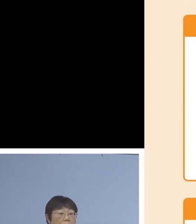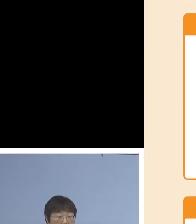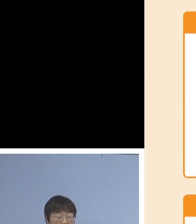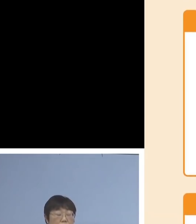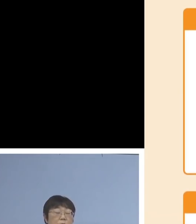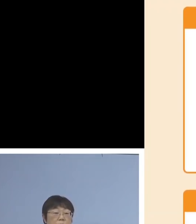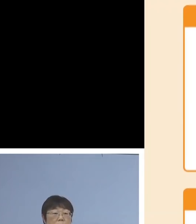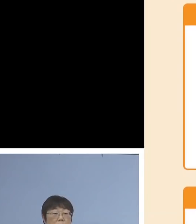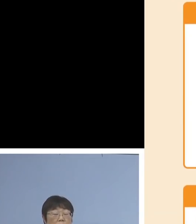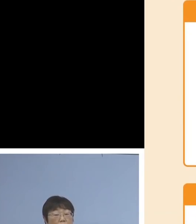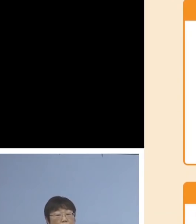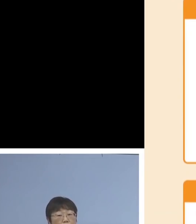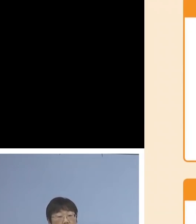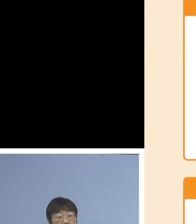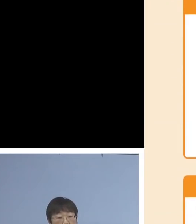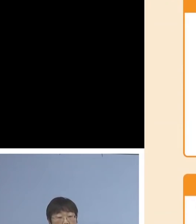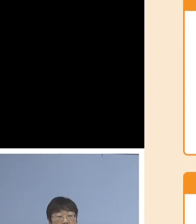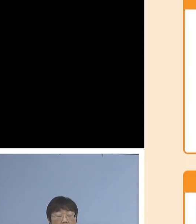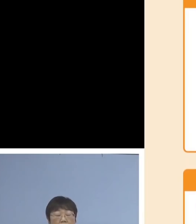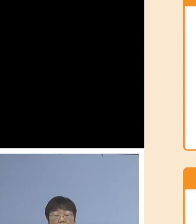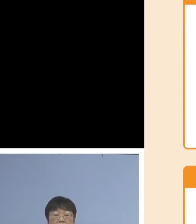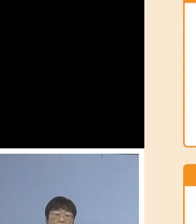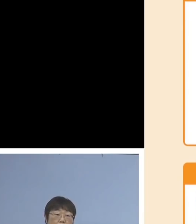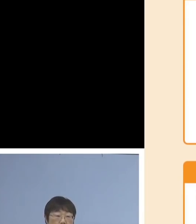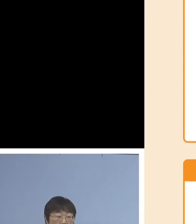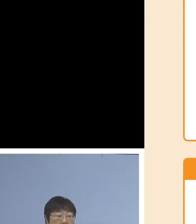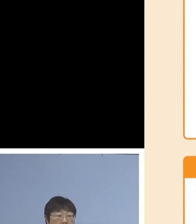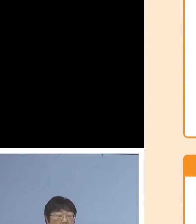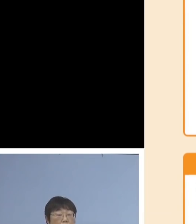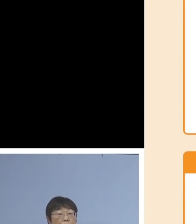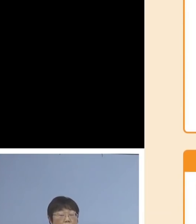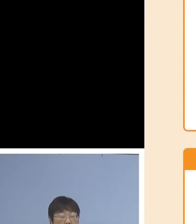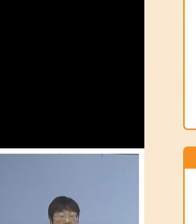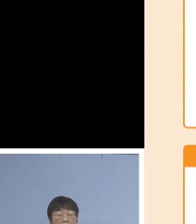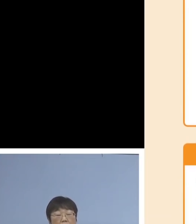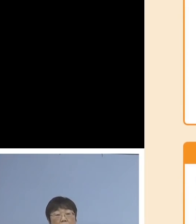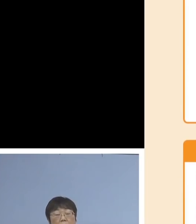その売り上げが30パーセントから 50パーセント未満